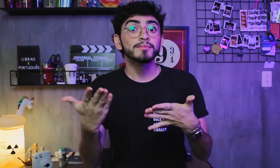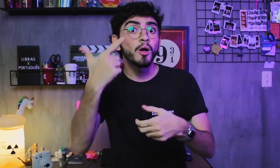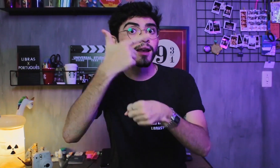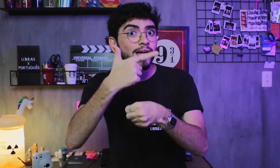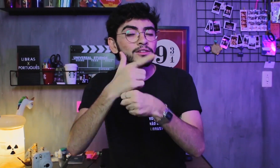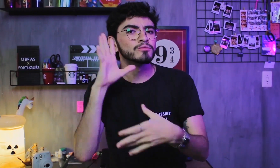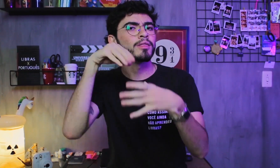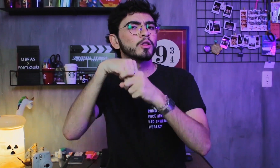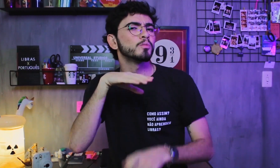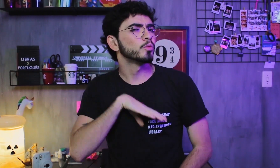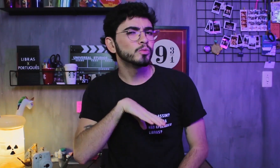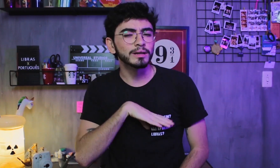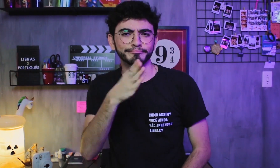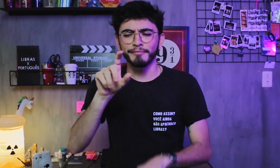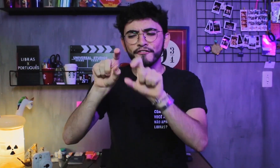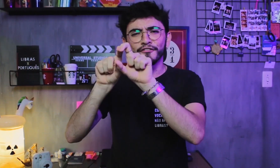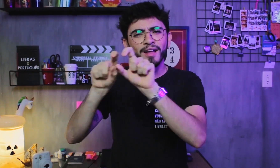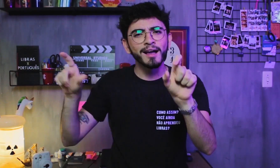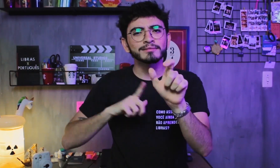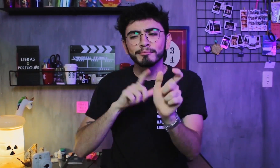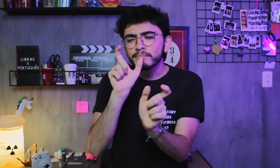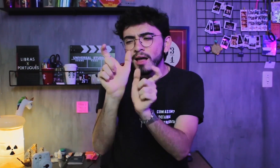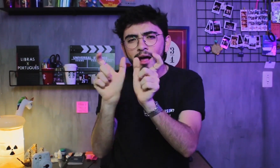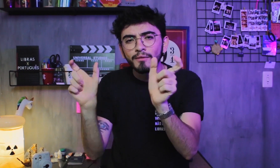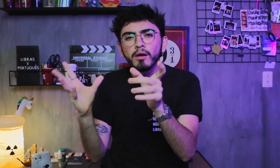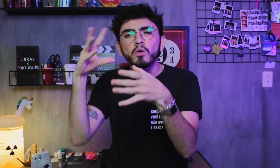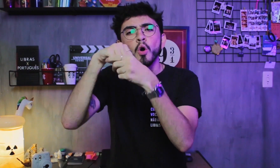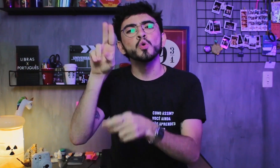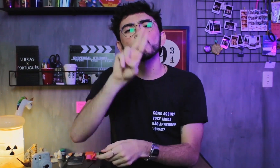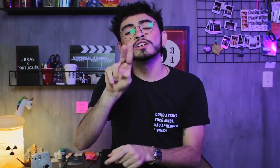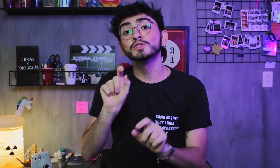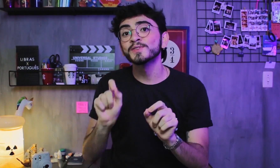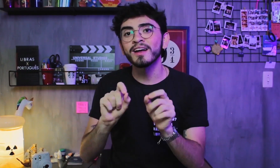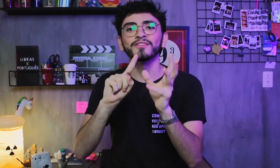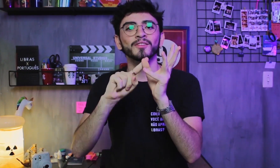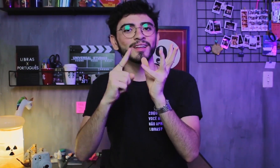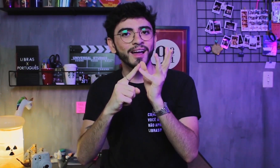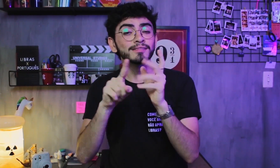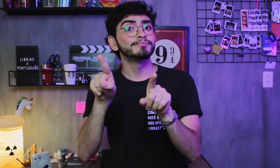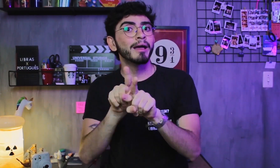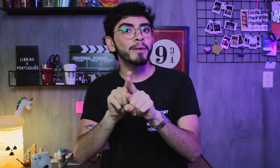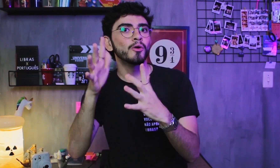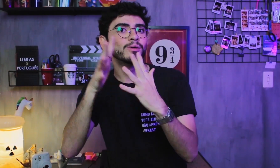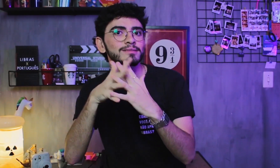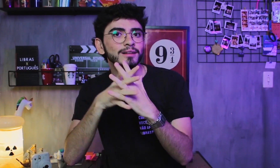As frases são formadas pelas palavras e as palavras são formadas com letras vogais e consoantes.